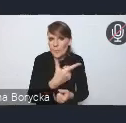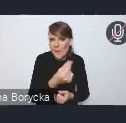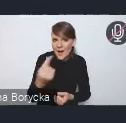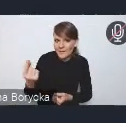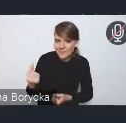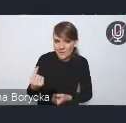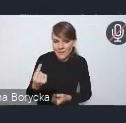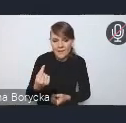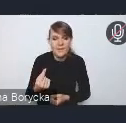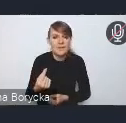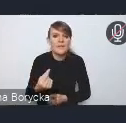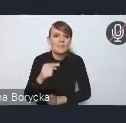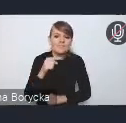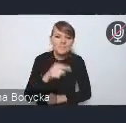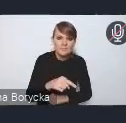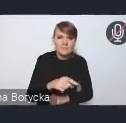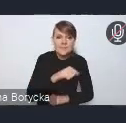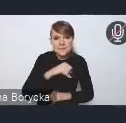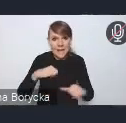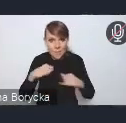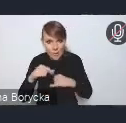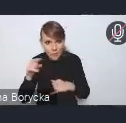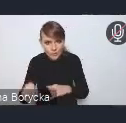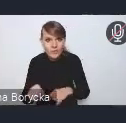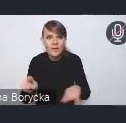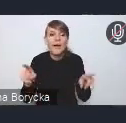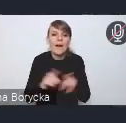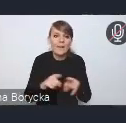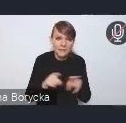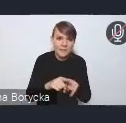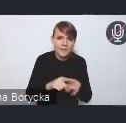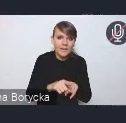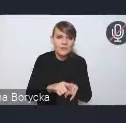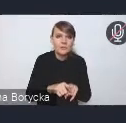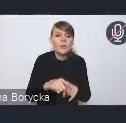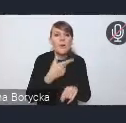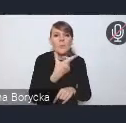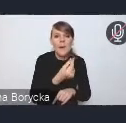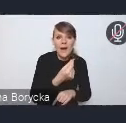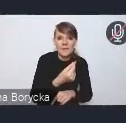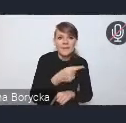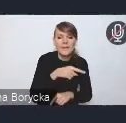zarówno po stronie samorządowej, ale przede wszystkim mam też na myśli tutaj w szczególności partnerów naszych resortowych,